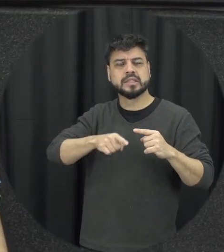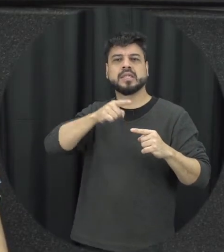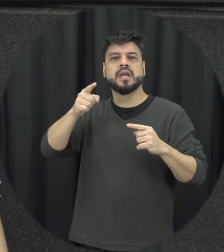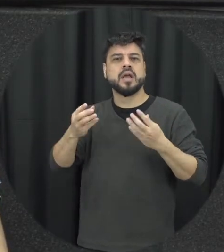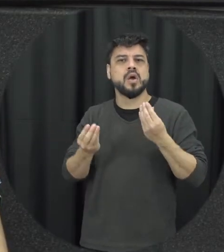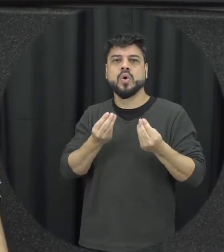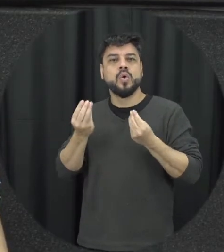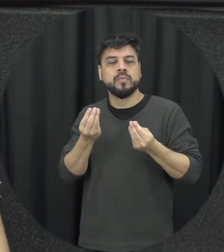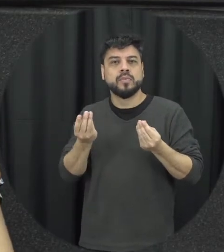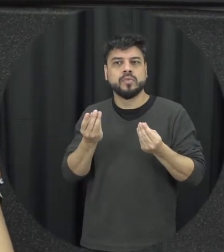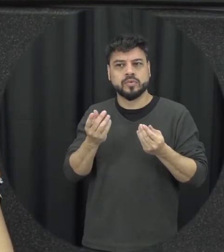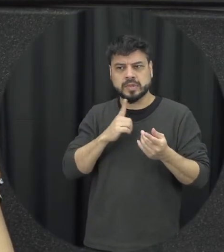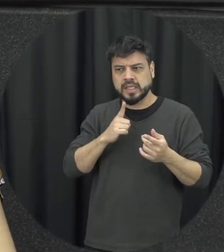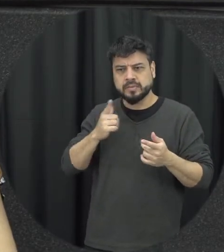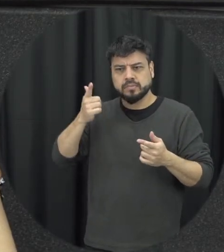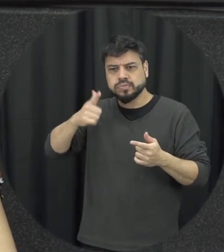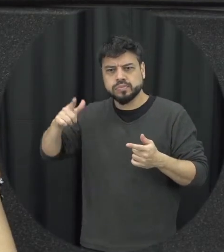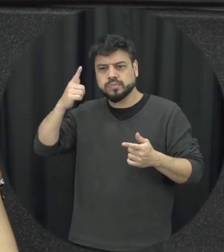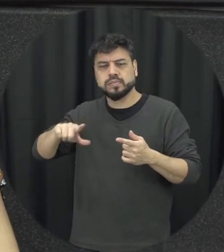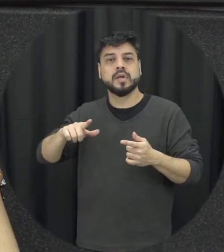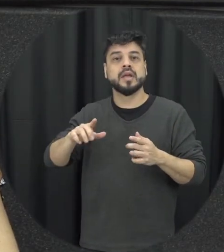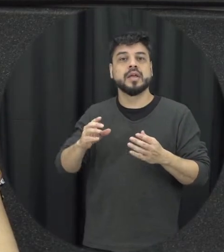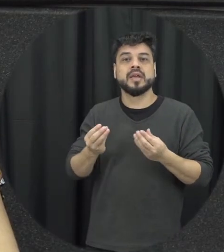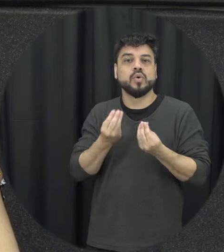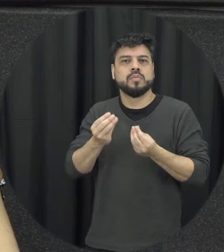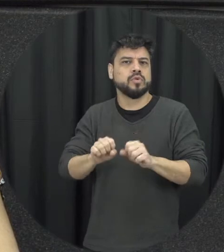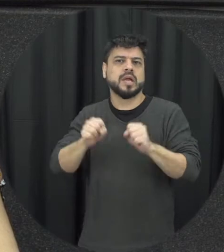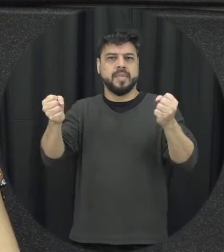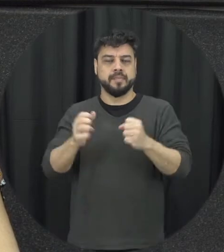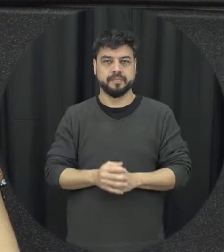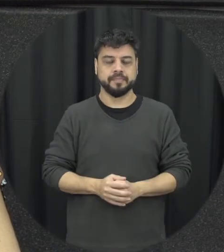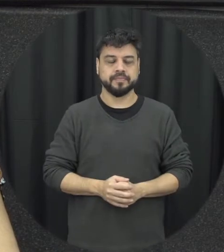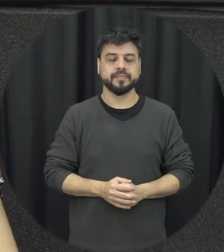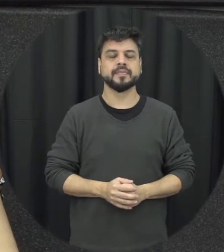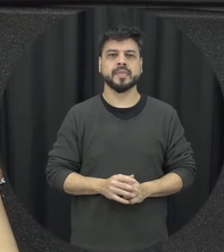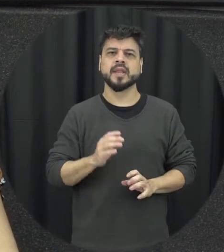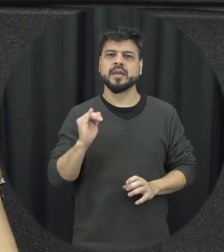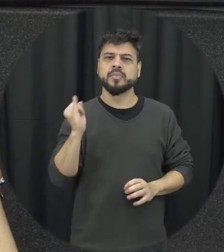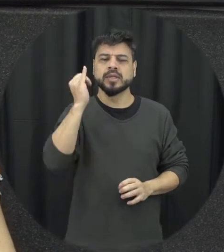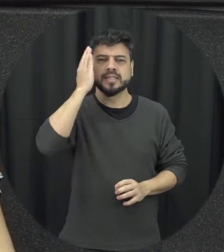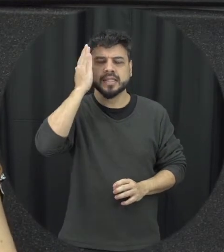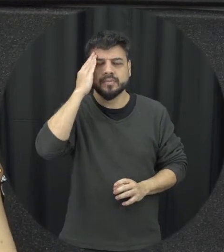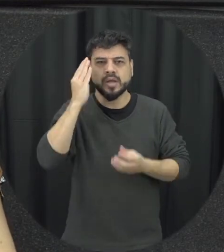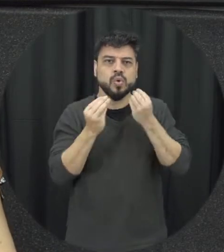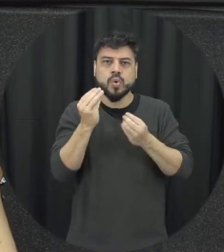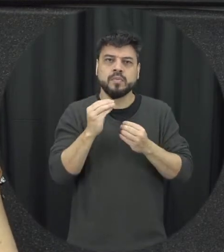da violência importante a gente entender ele como ele funciona até para gente identificar né como é